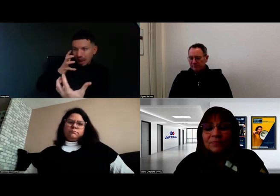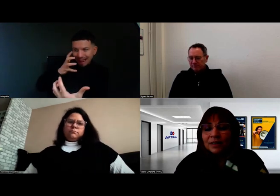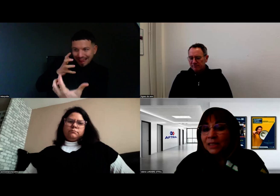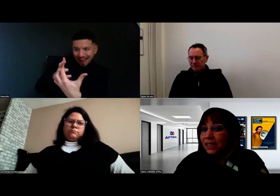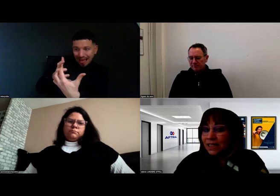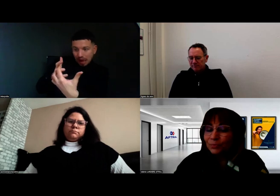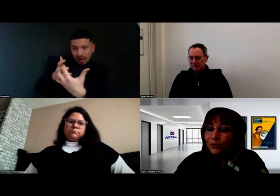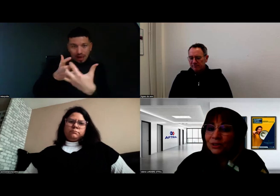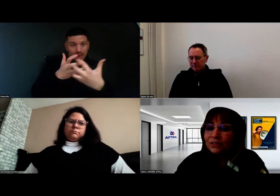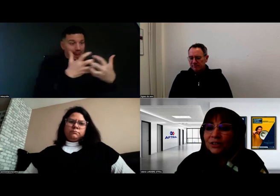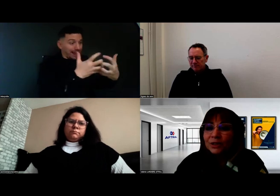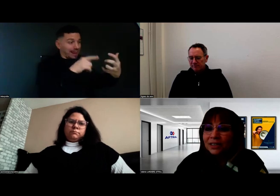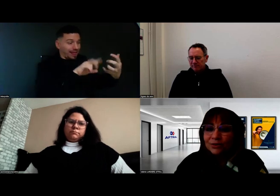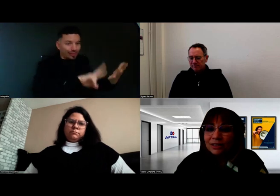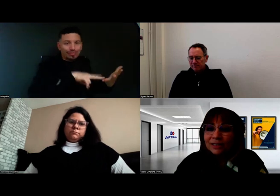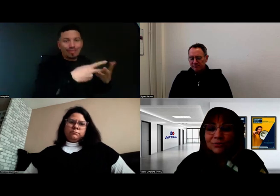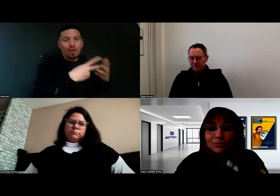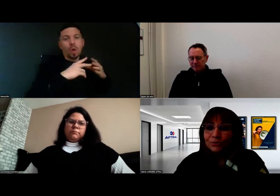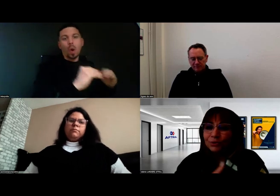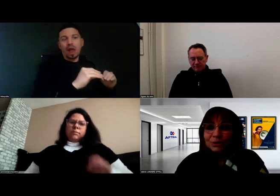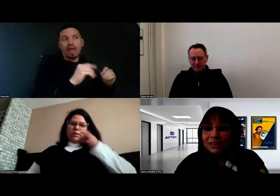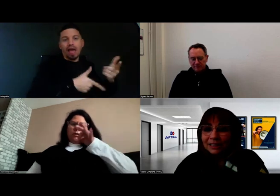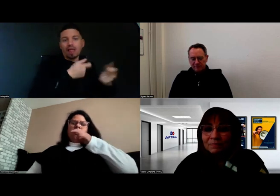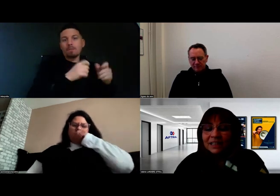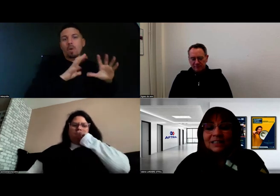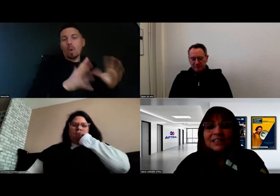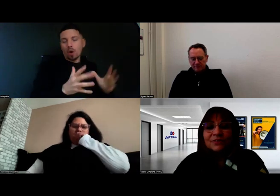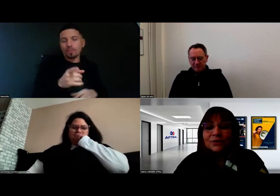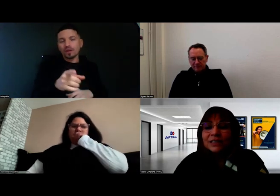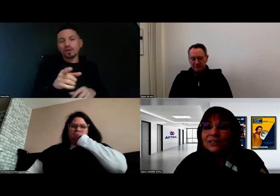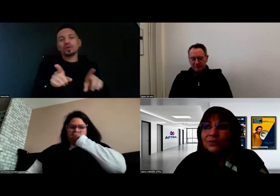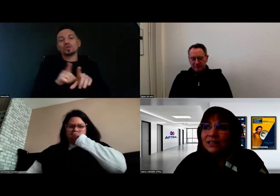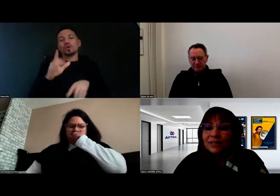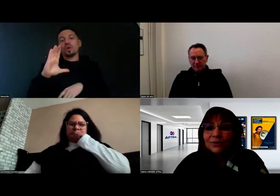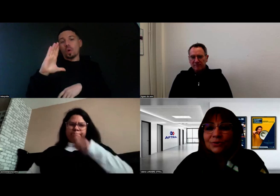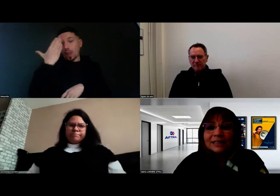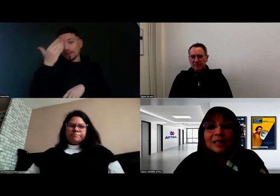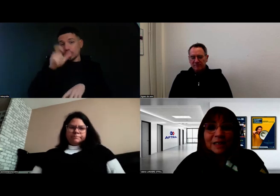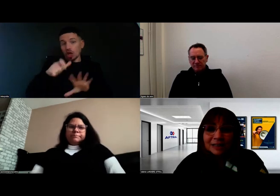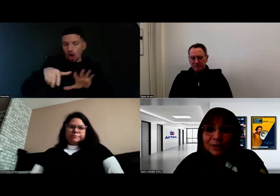ce qui est très important c'est de faire connaissance avec le candidat et avec l'interprète,